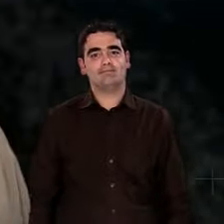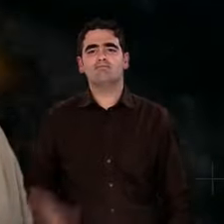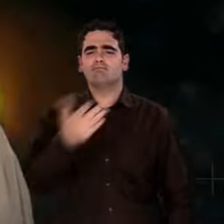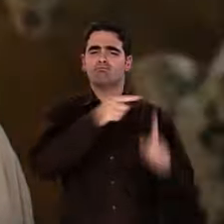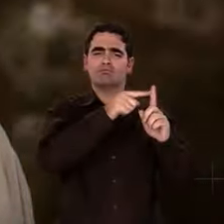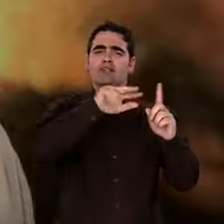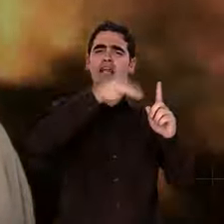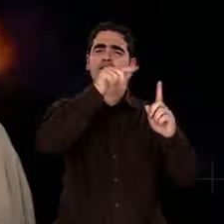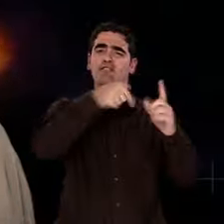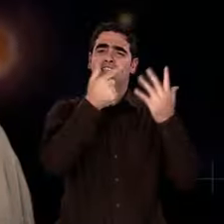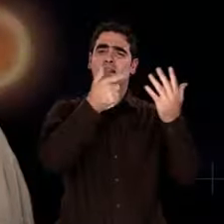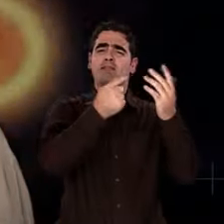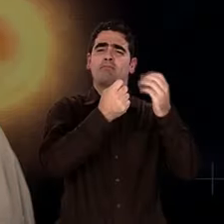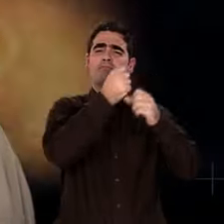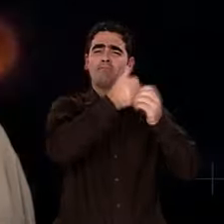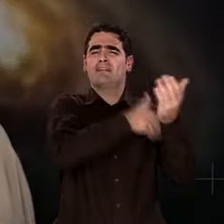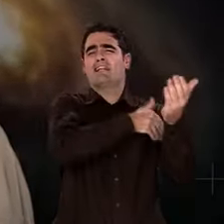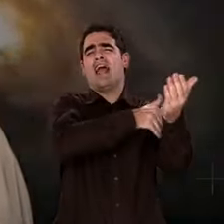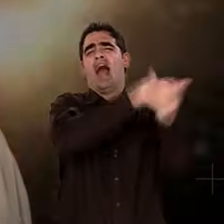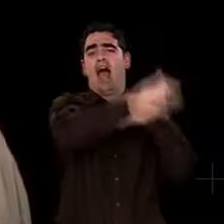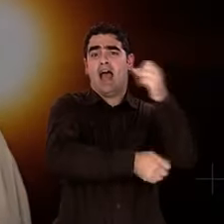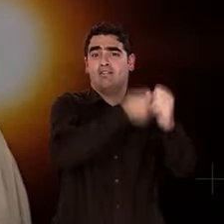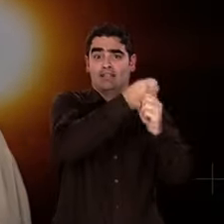pour raconter le grand récit de l'Univers.